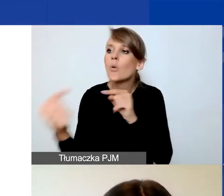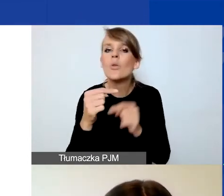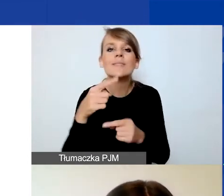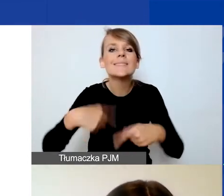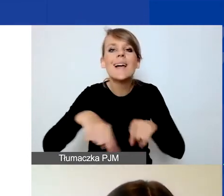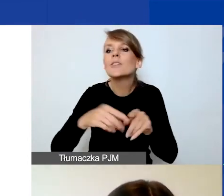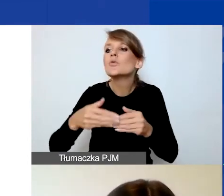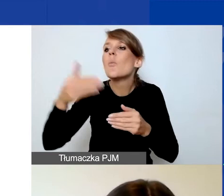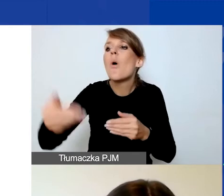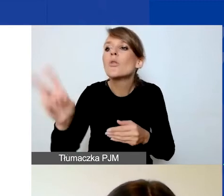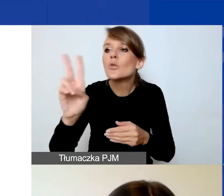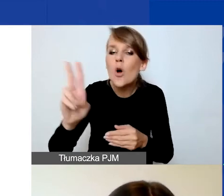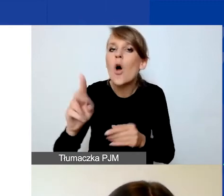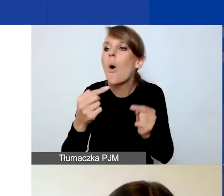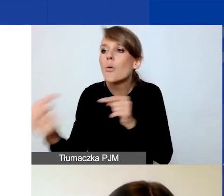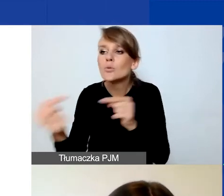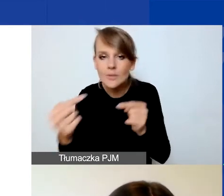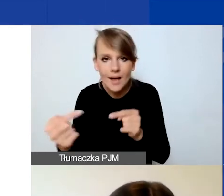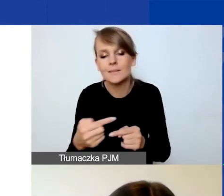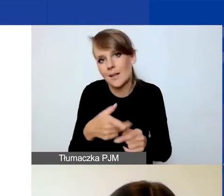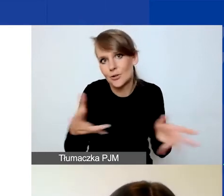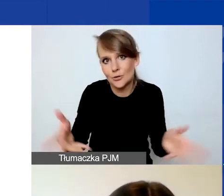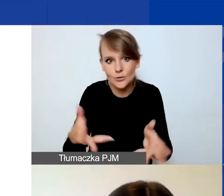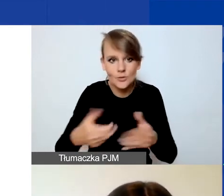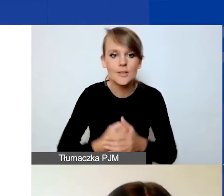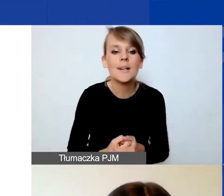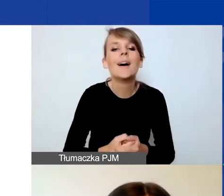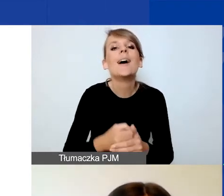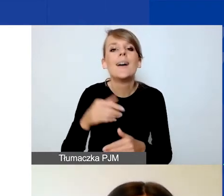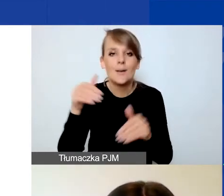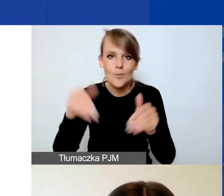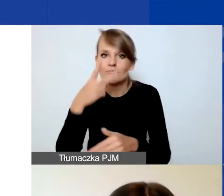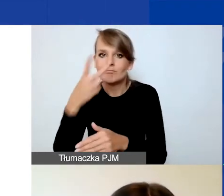Również do tego zachęcamy i odsyłam do podręcznika i biblioteki.